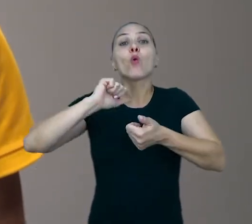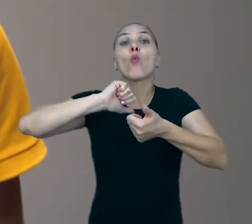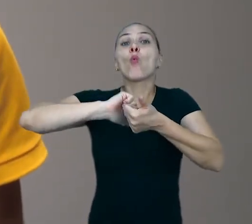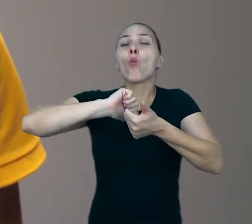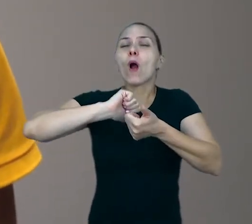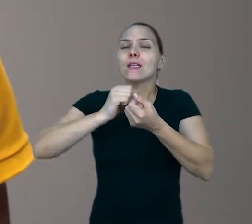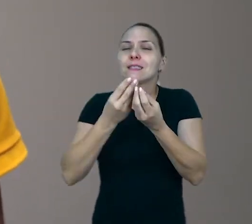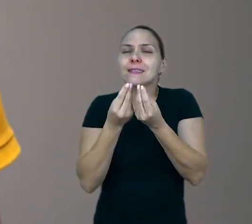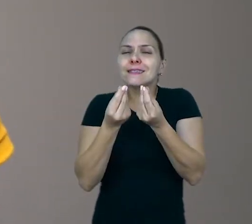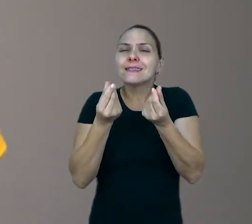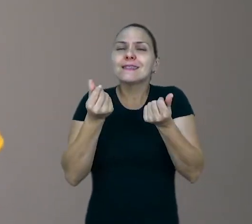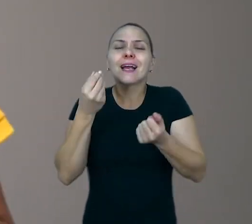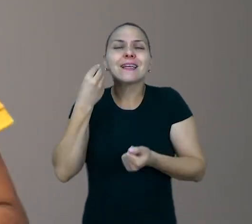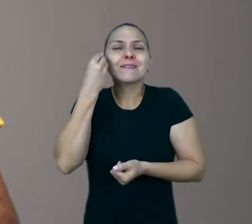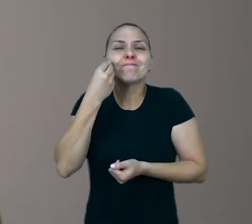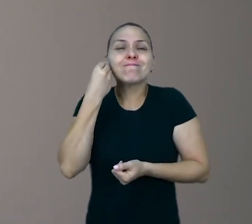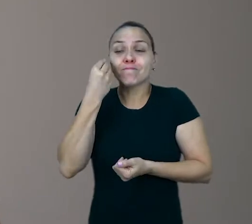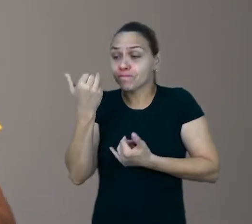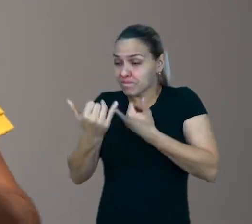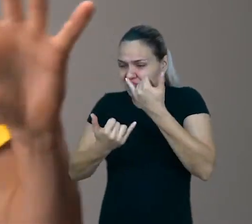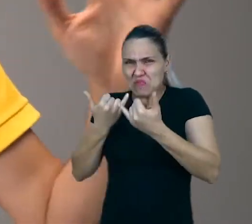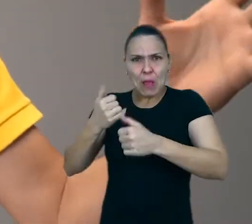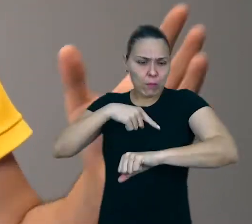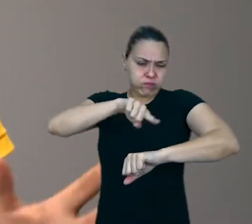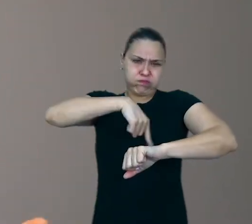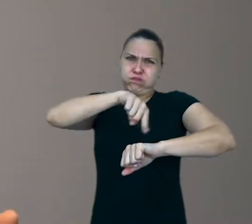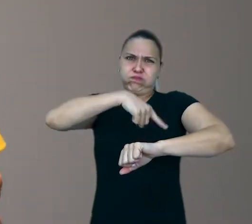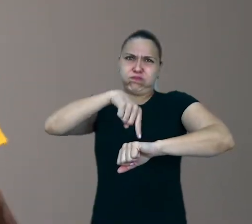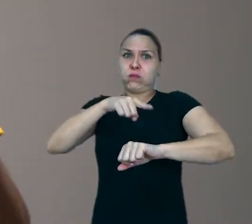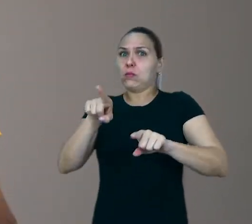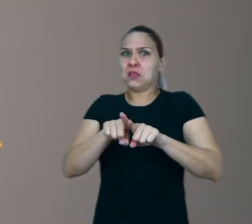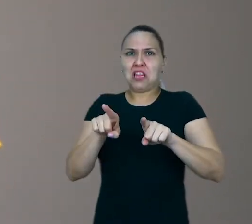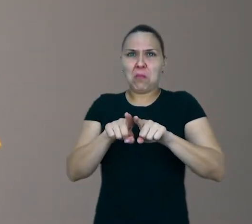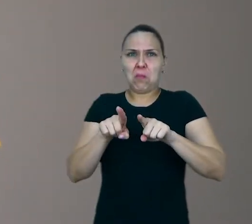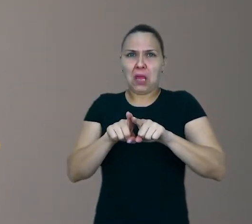Não é a quantidade de tempo, não é o tamanho do espaço o que mais importa.